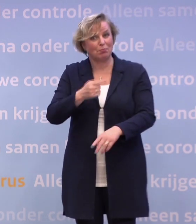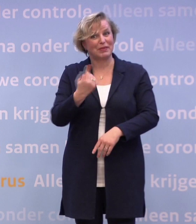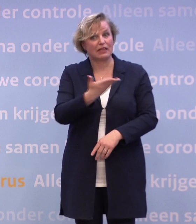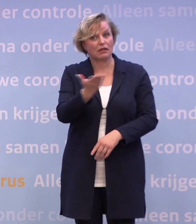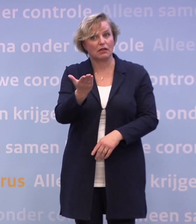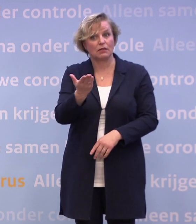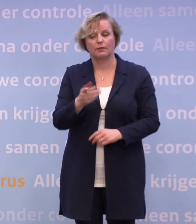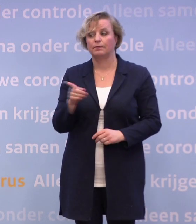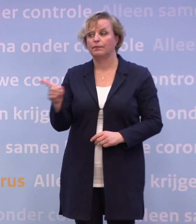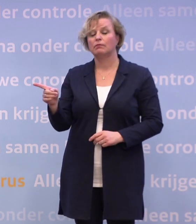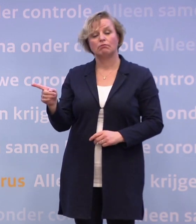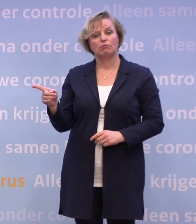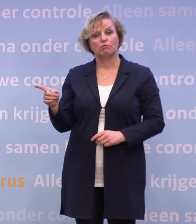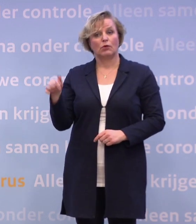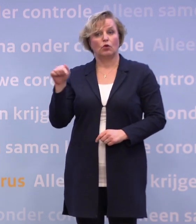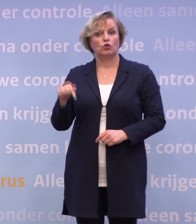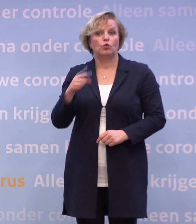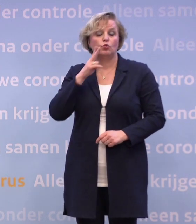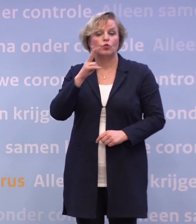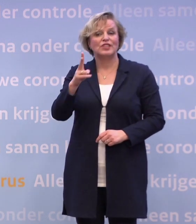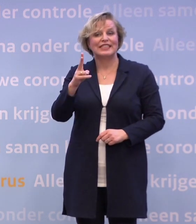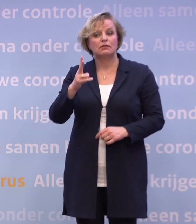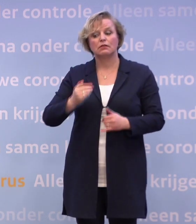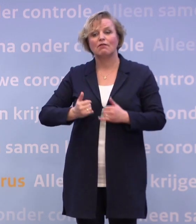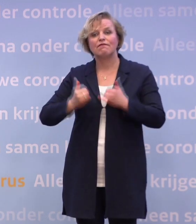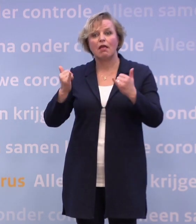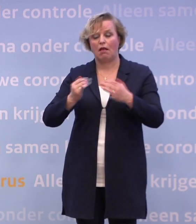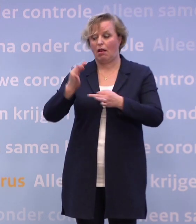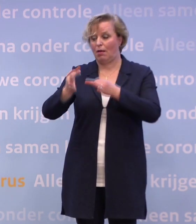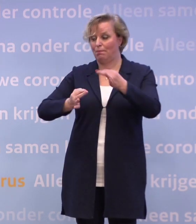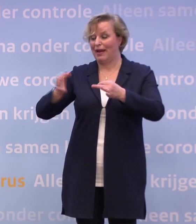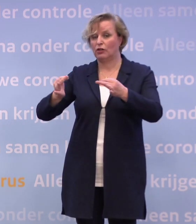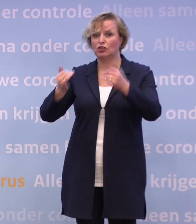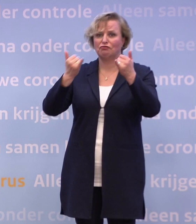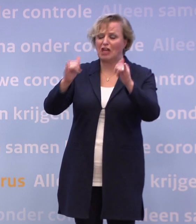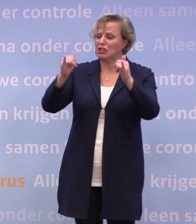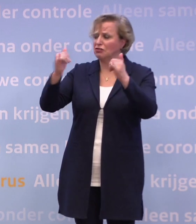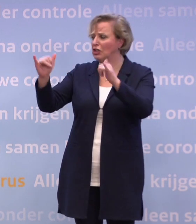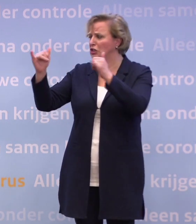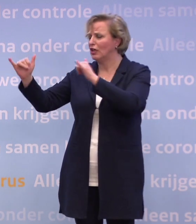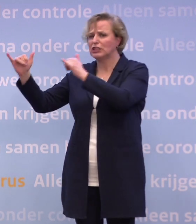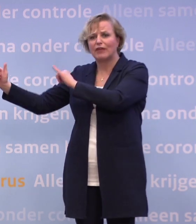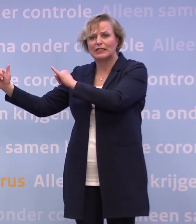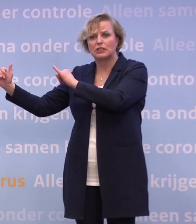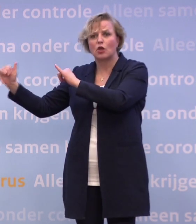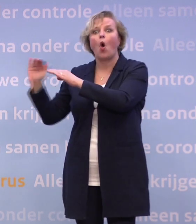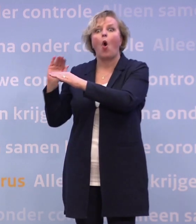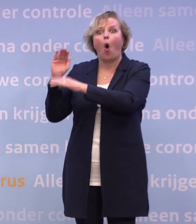Je ziet op dit moment toch dat heel veel plekken waar feesten overlast veroorzaken... ...waardoor er wel thuis kan worden ingegrepen...